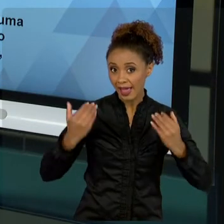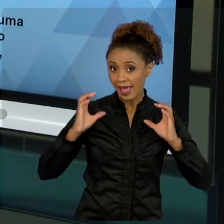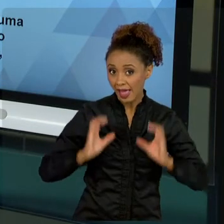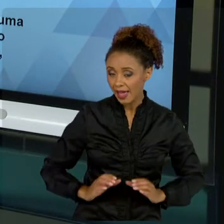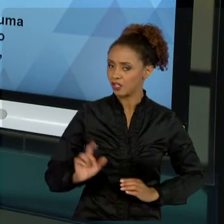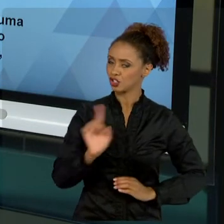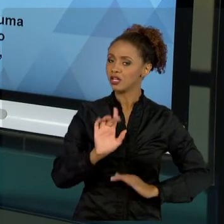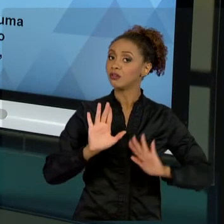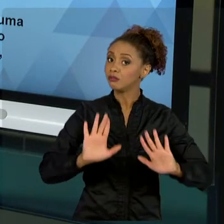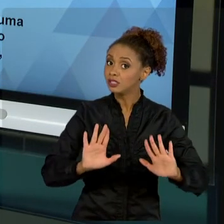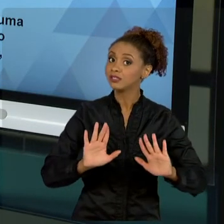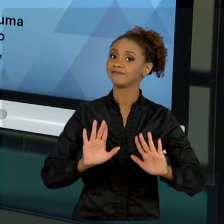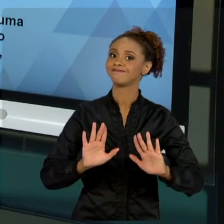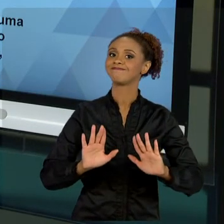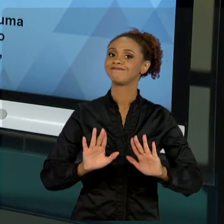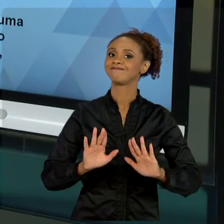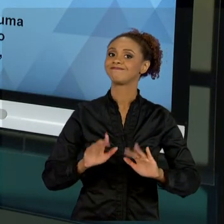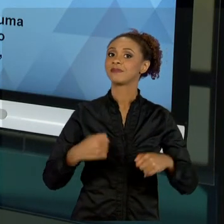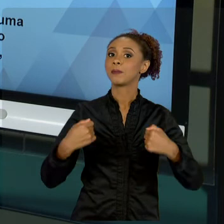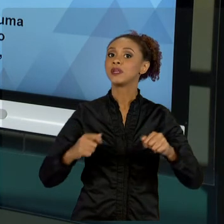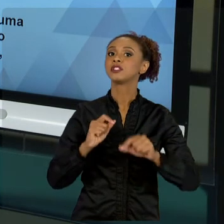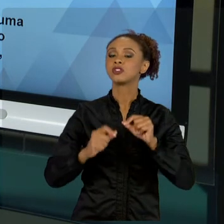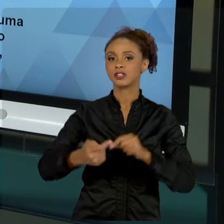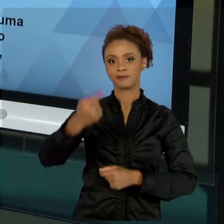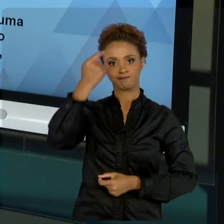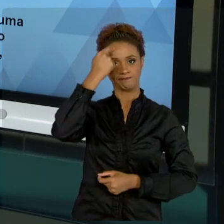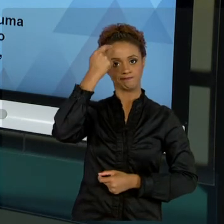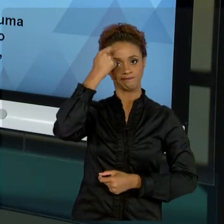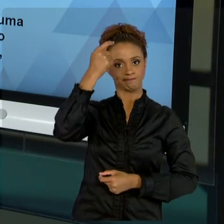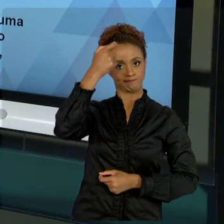COLETIVO DO GRUPO SOCIAL NO QUAL VOCÊ ESTÁ. VOCÊ